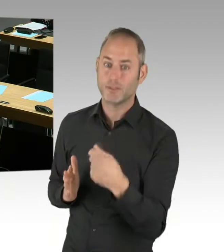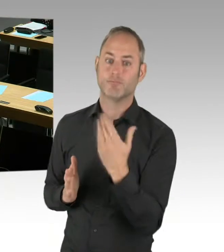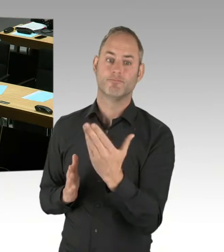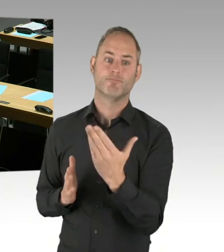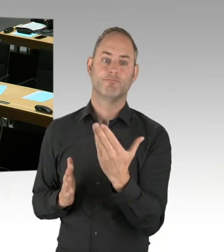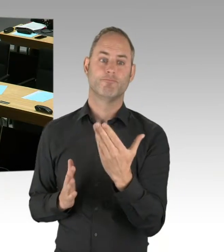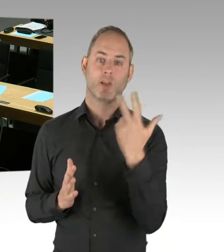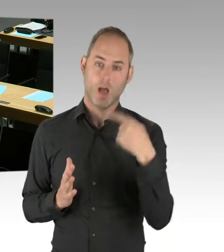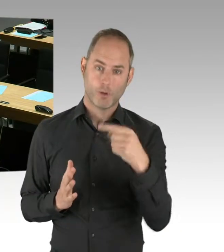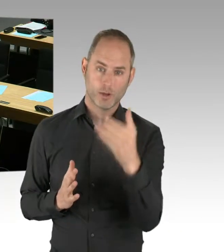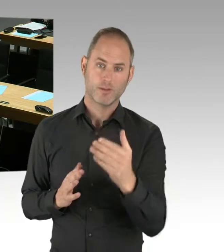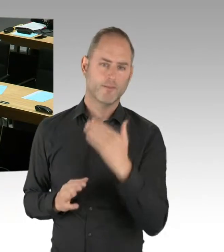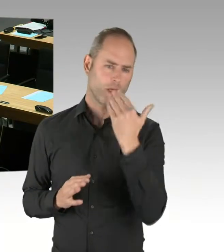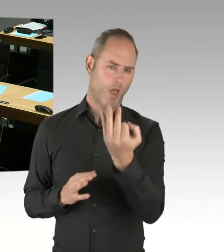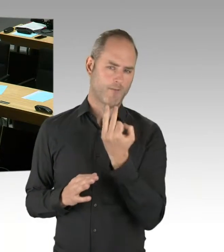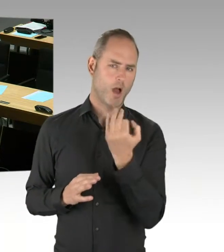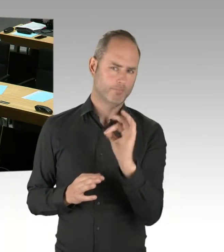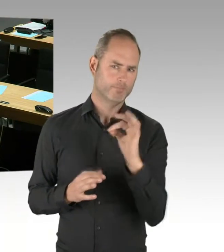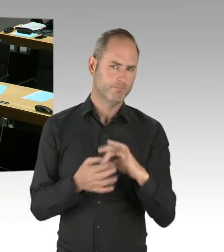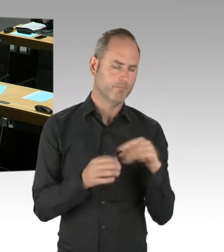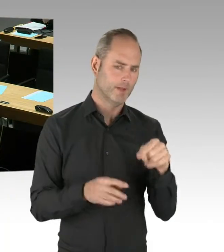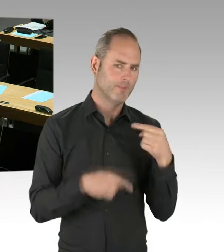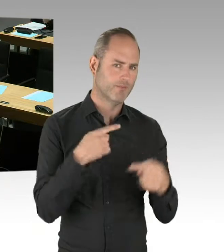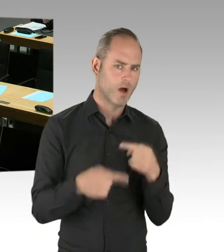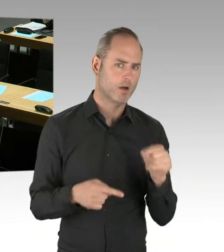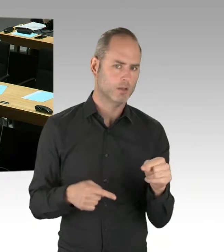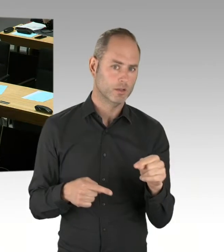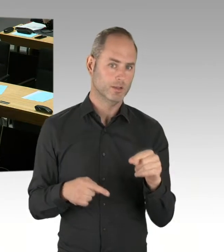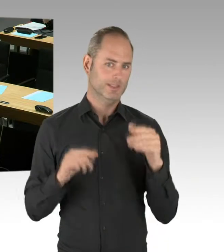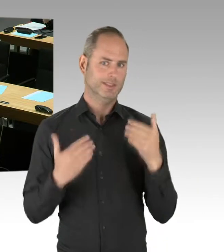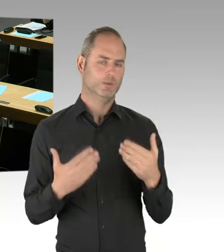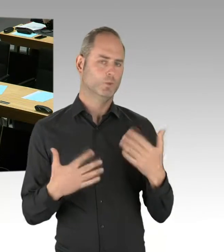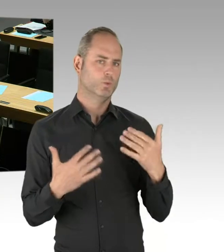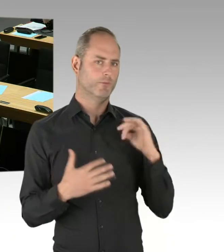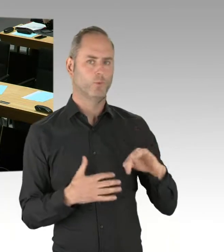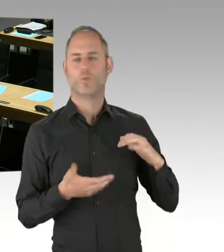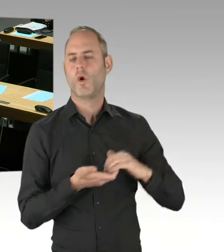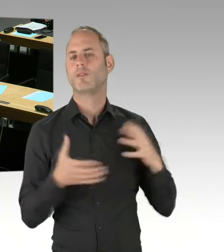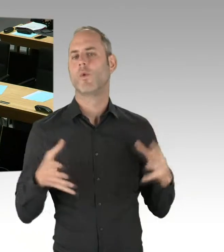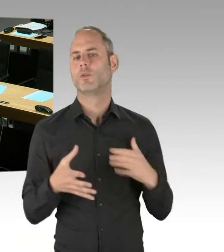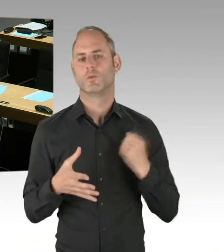nämlich die Neuausschreibung der S-Bahn, im Koalitionsvertrag haben sich die Koalitionsparteien dazu verpflichtet.